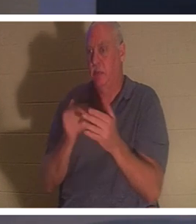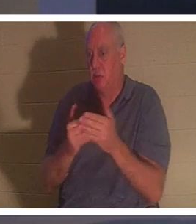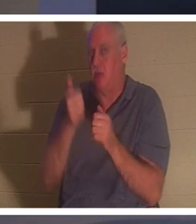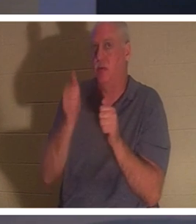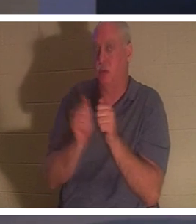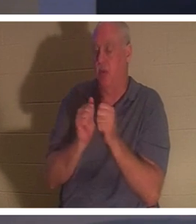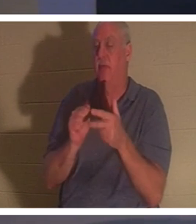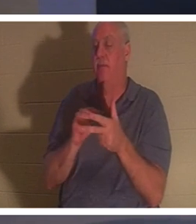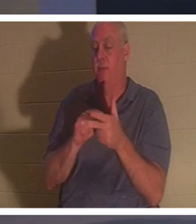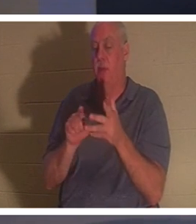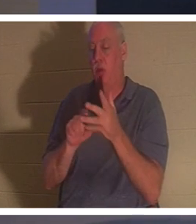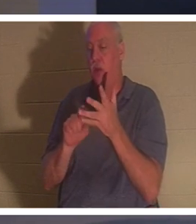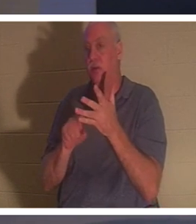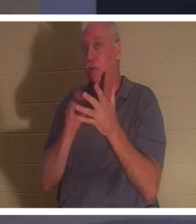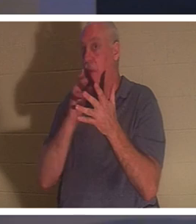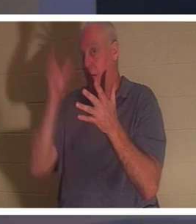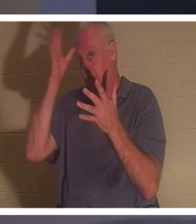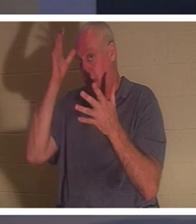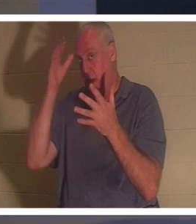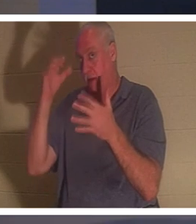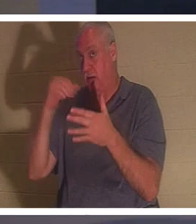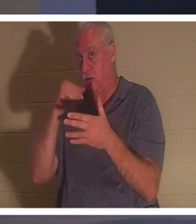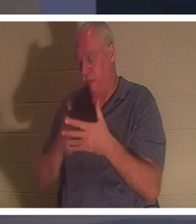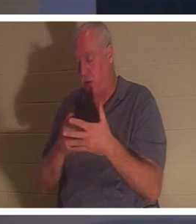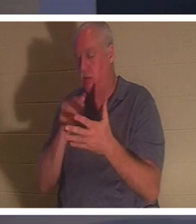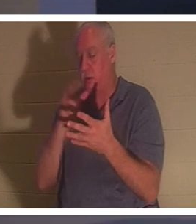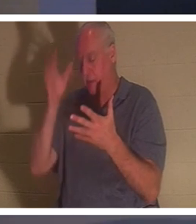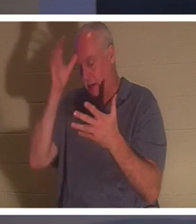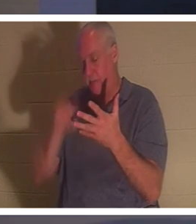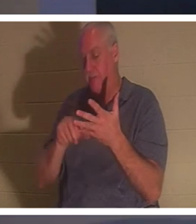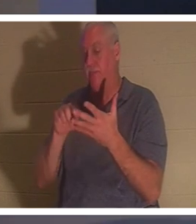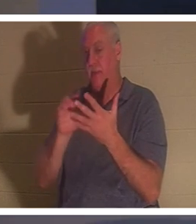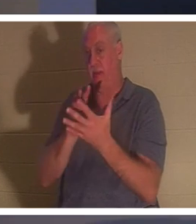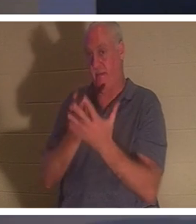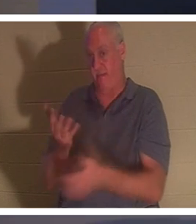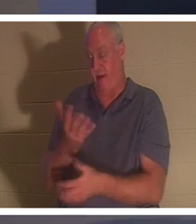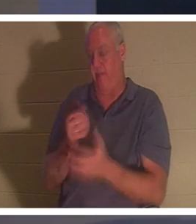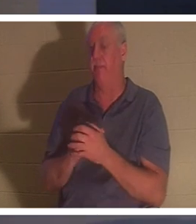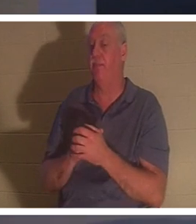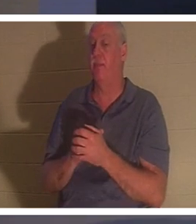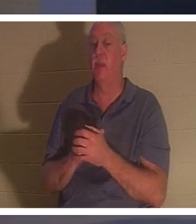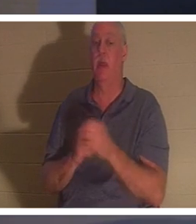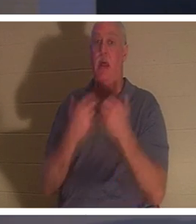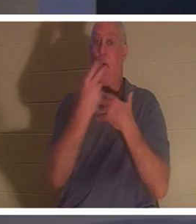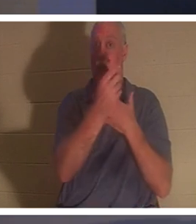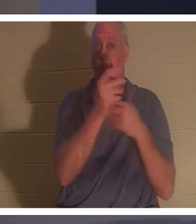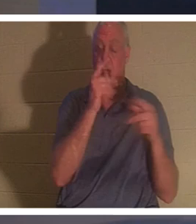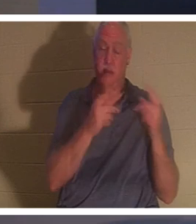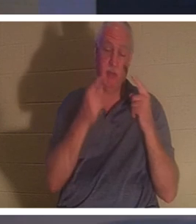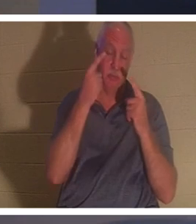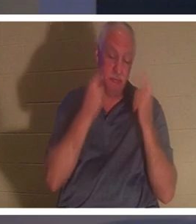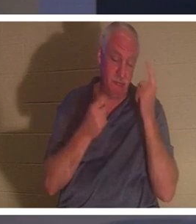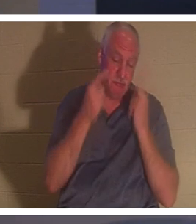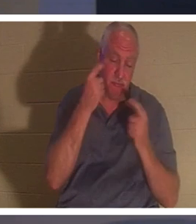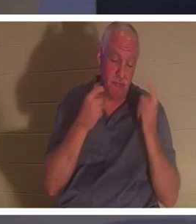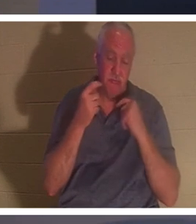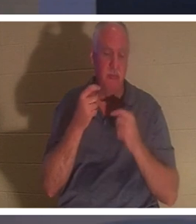माँ। इस बीच, सभी लोग उसके लिए रो रहे थे और विलाप कर रहे थे। 'विलाप करना बंद करो' यीशु ने कहा,